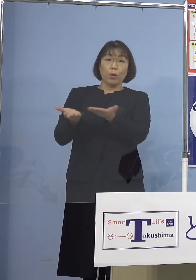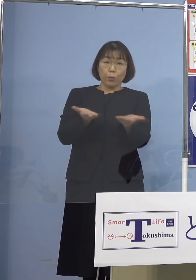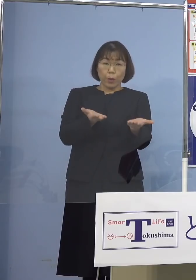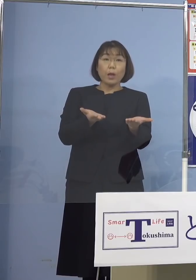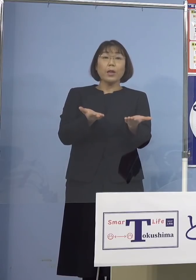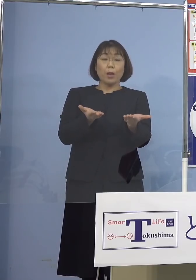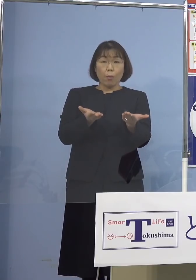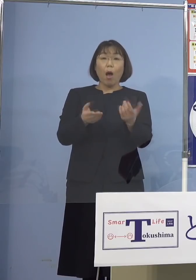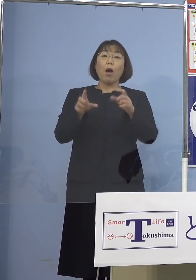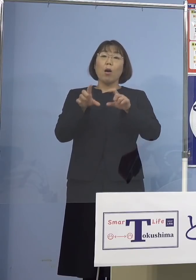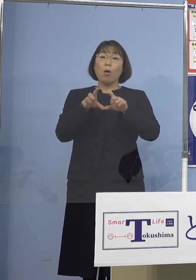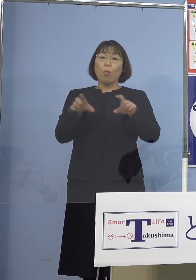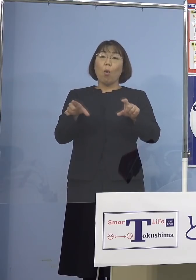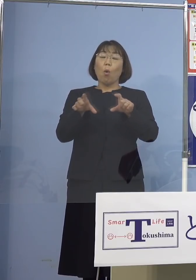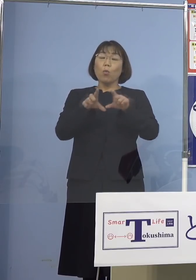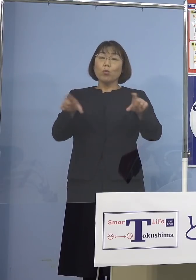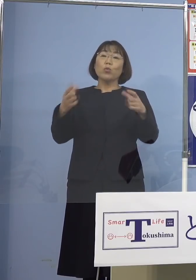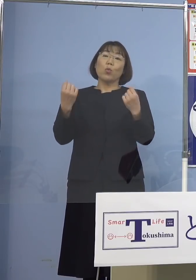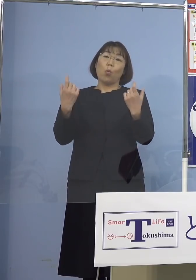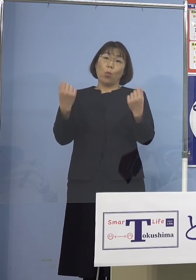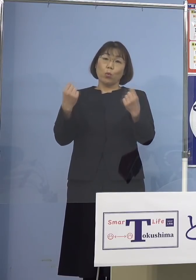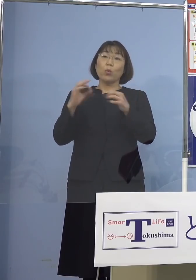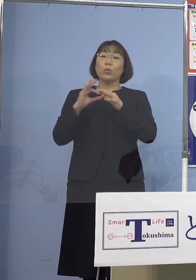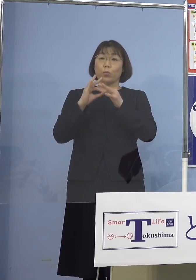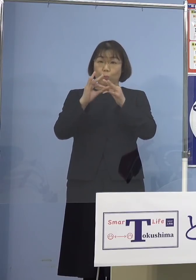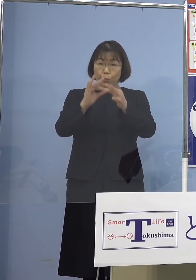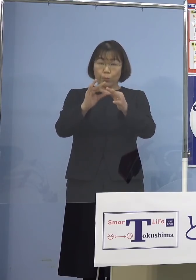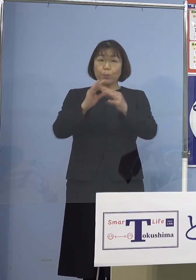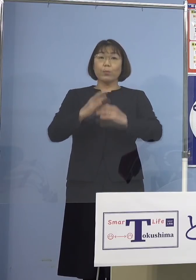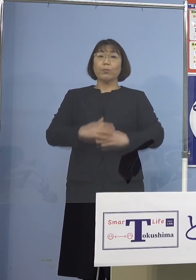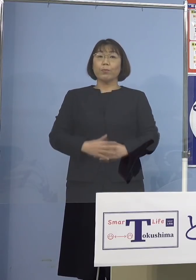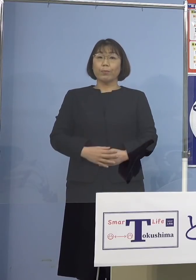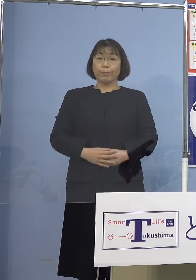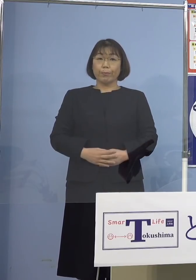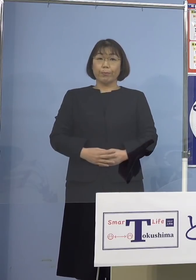通常通りの運用を 継続いたしております